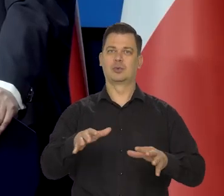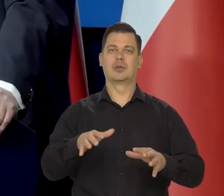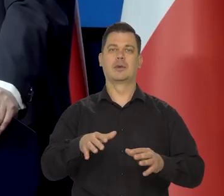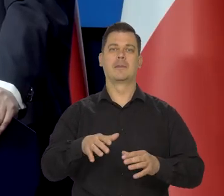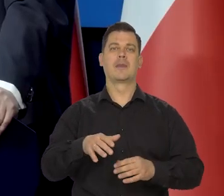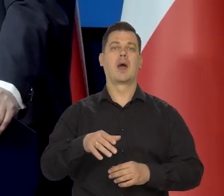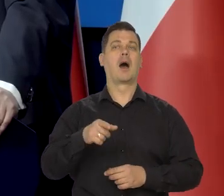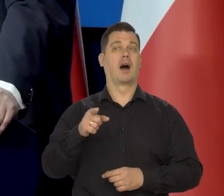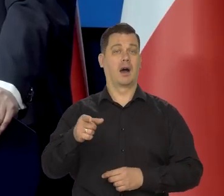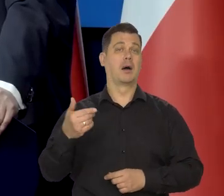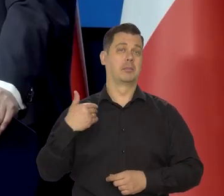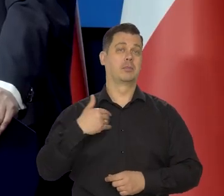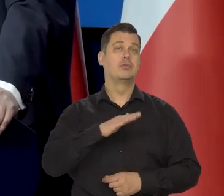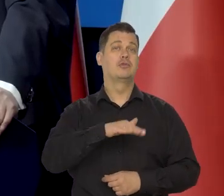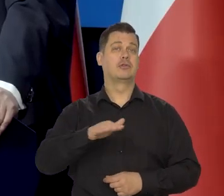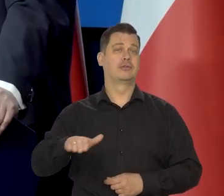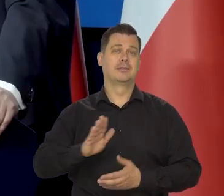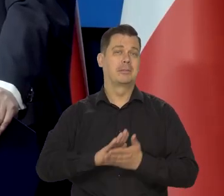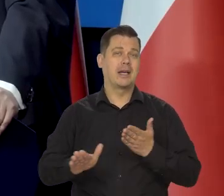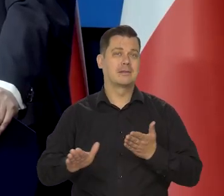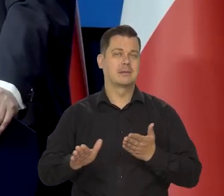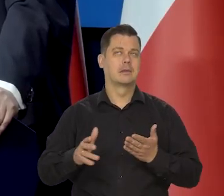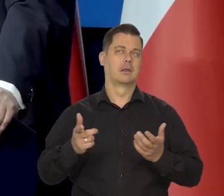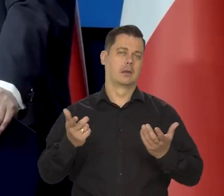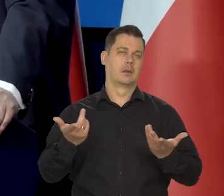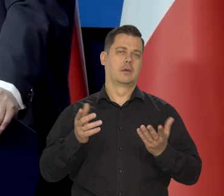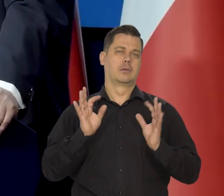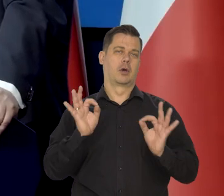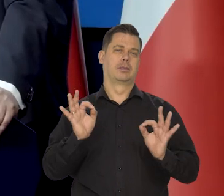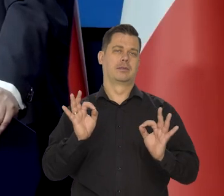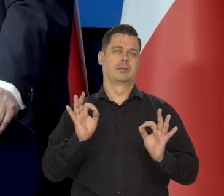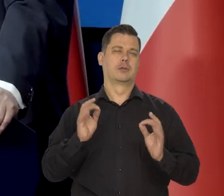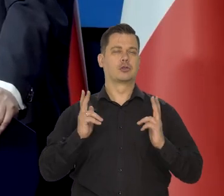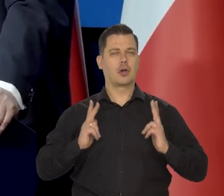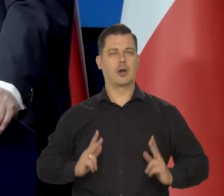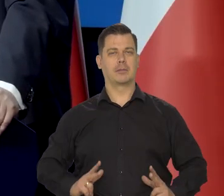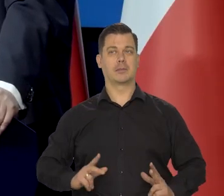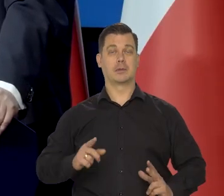ale dzieci nie mieliśmy, więc żyliśmy bardzo skromnie. Człowiek był młody i zdrowy.